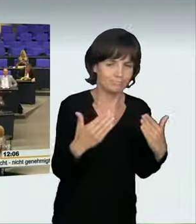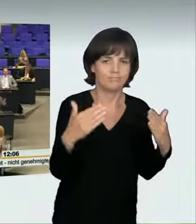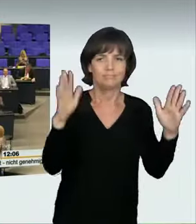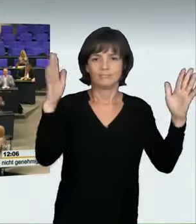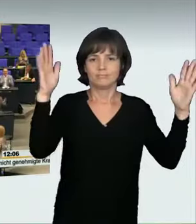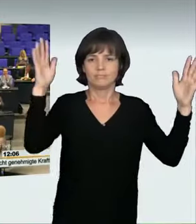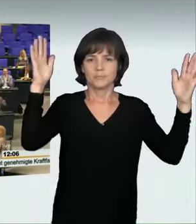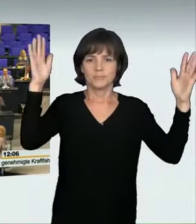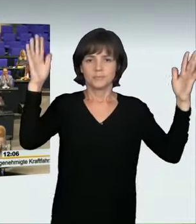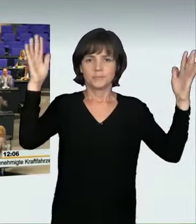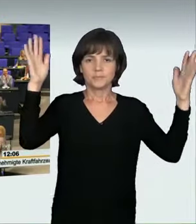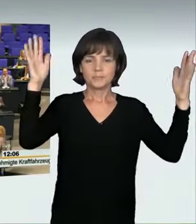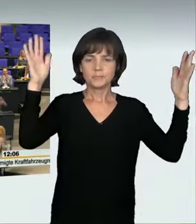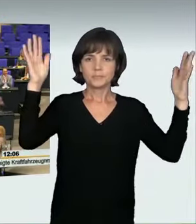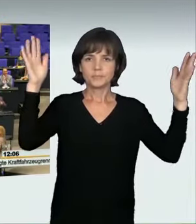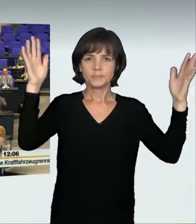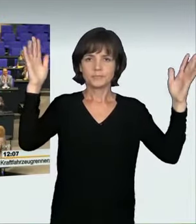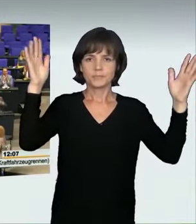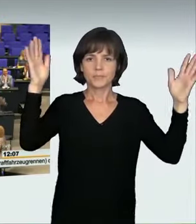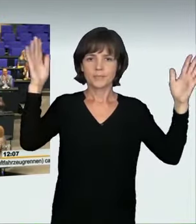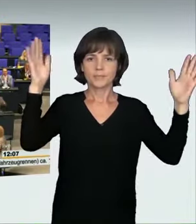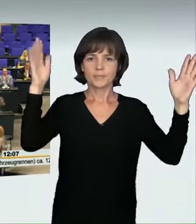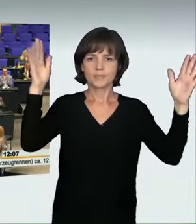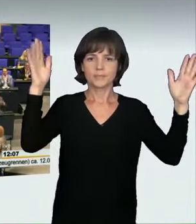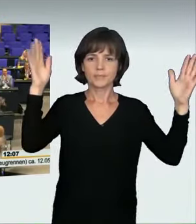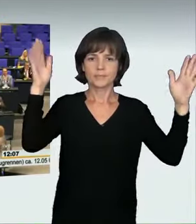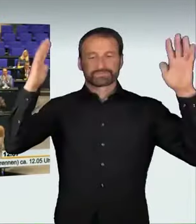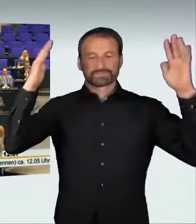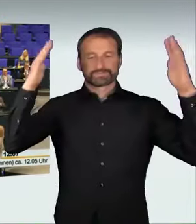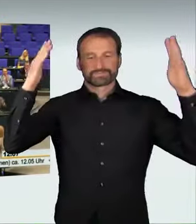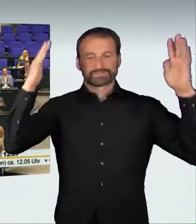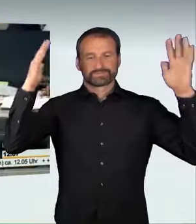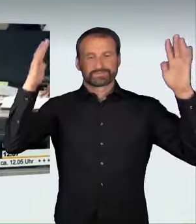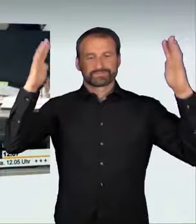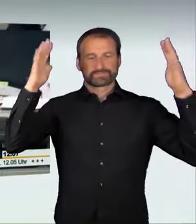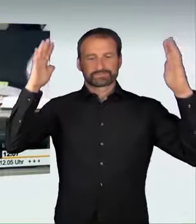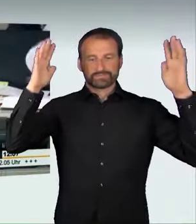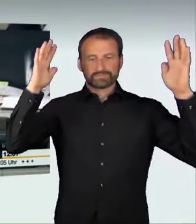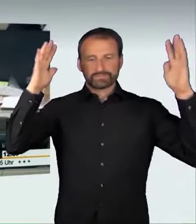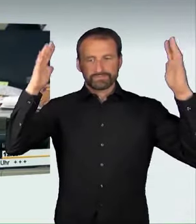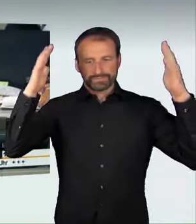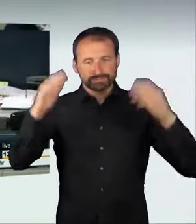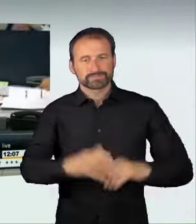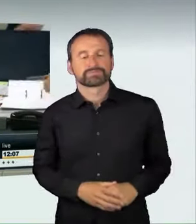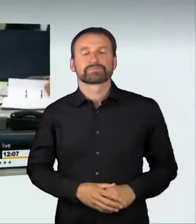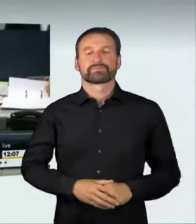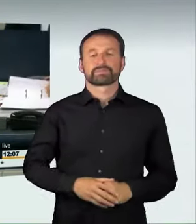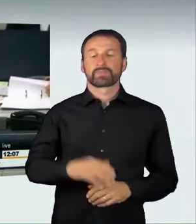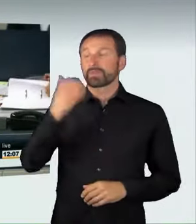(Applaus) (Präsidium): Damit schließe ich diese Aussprache.